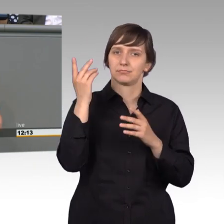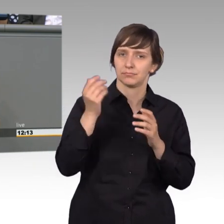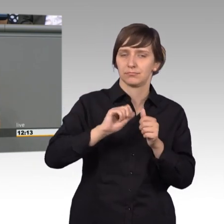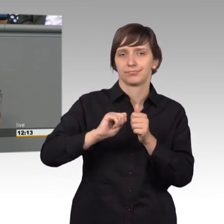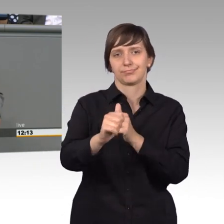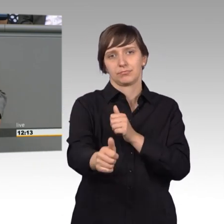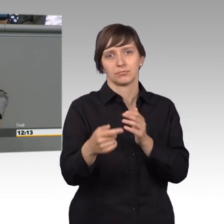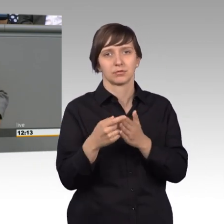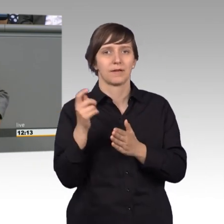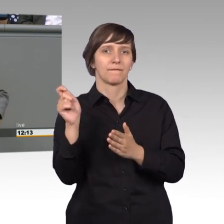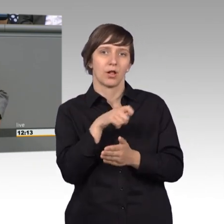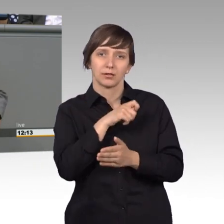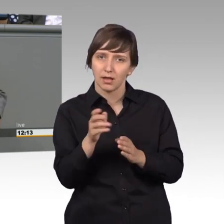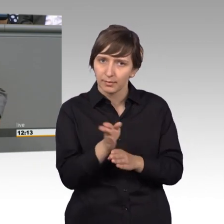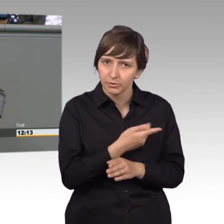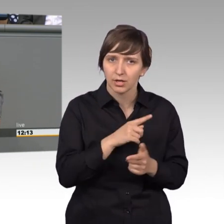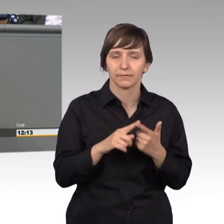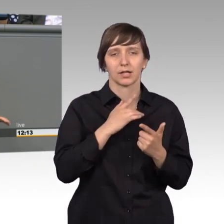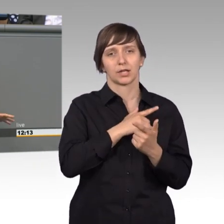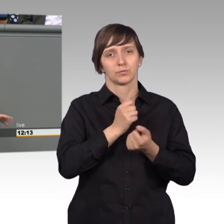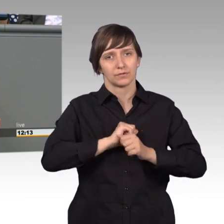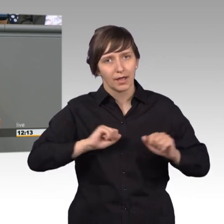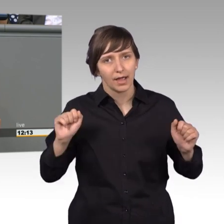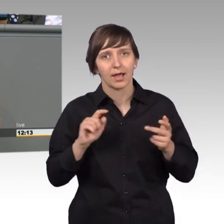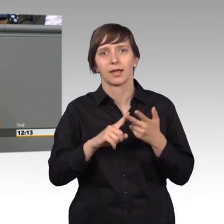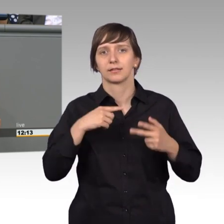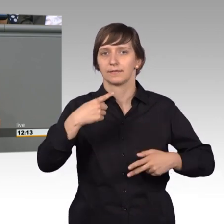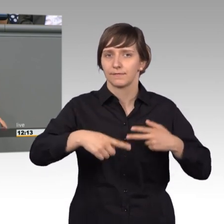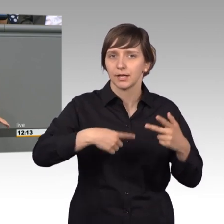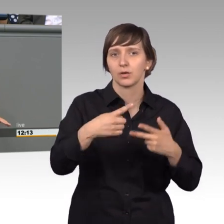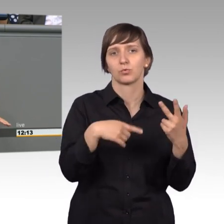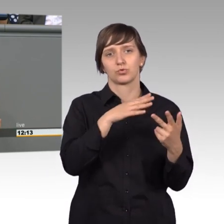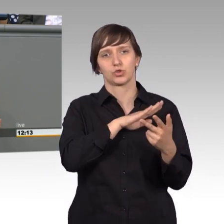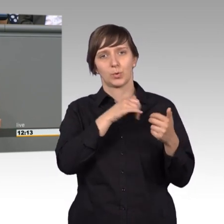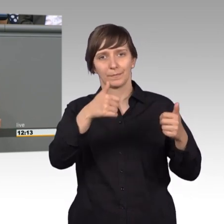Einführung der Religionsfreiheit, Entwicklung der Schulpflicht und Ausbau,